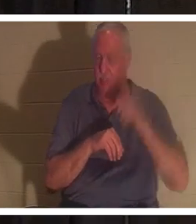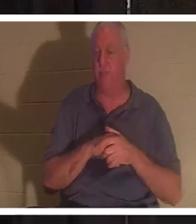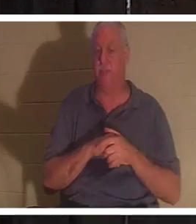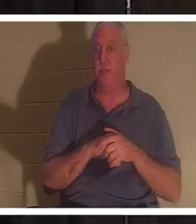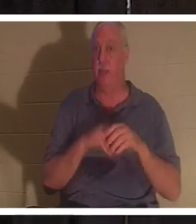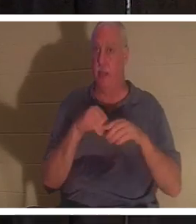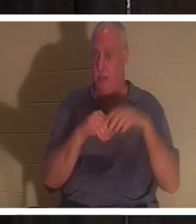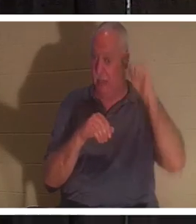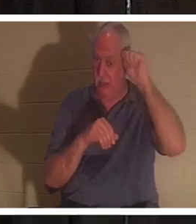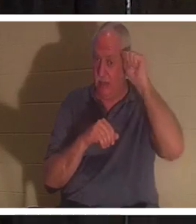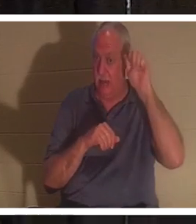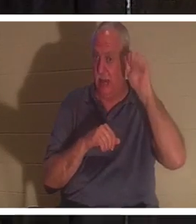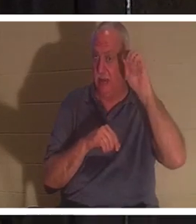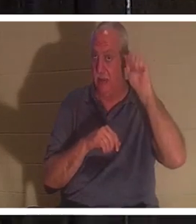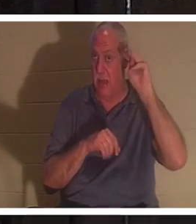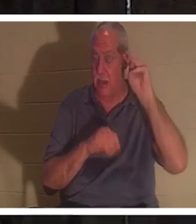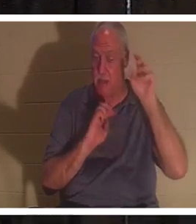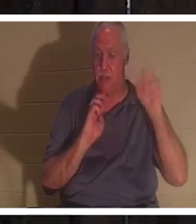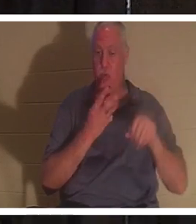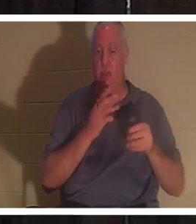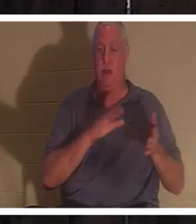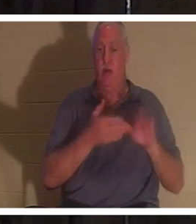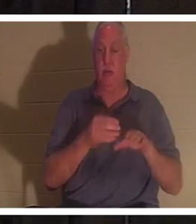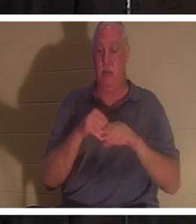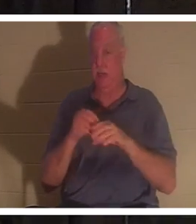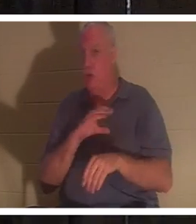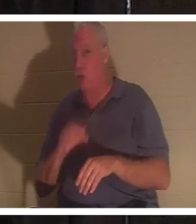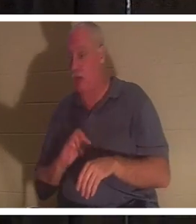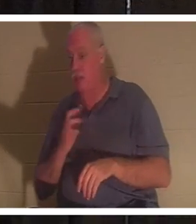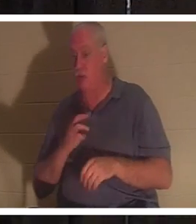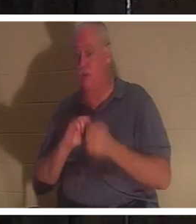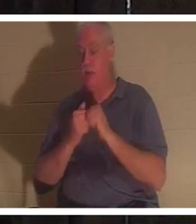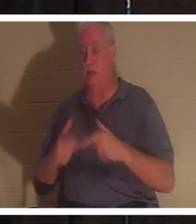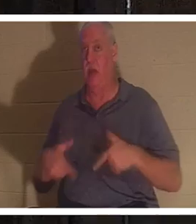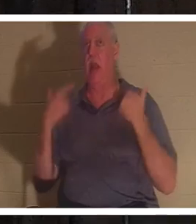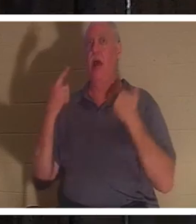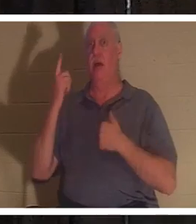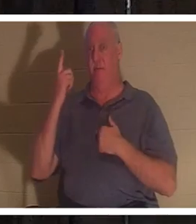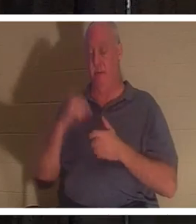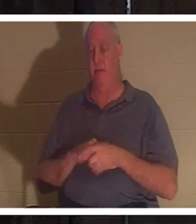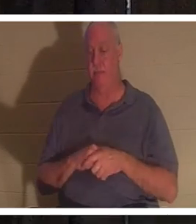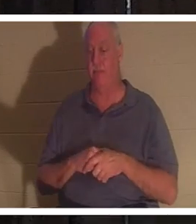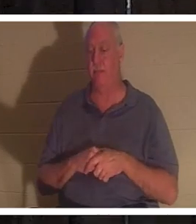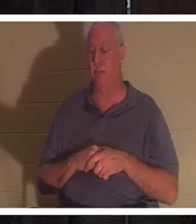우리는 죽었지만 그리스도 안에서 우리는 살아났습니다. 이것은 우리가 가면서